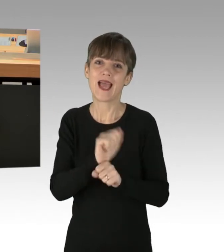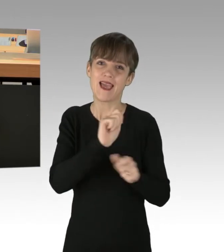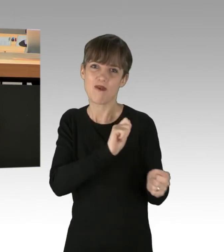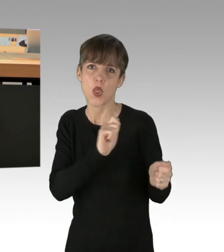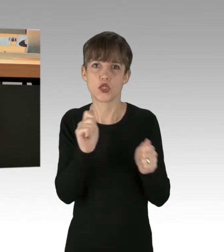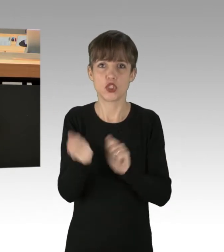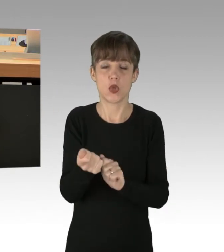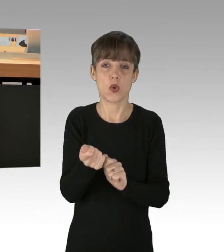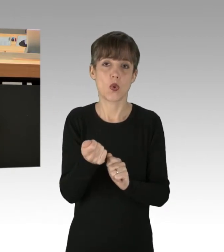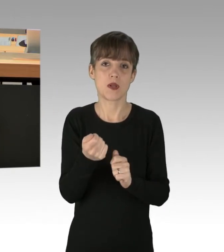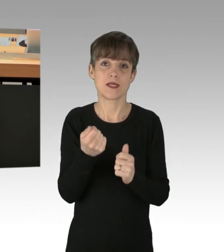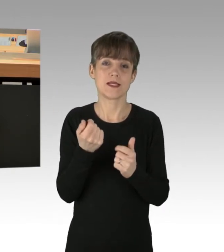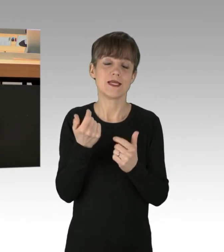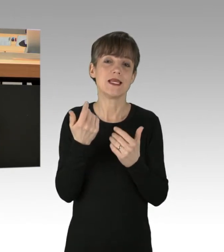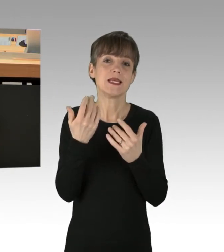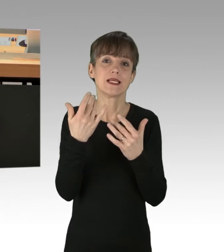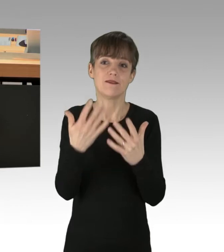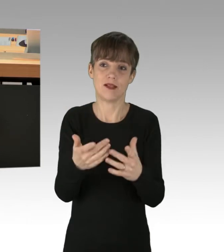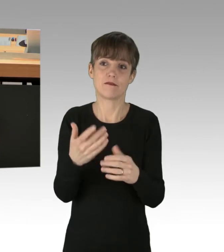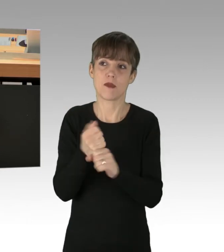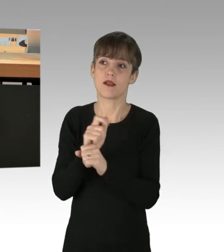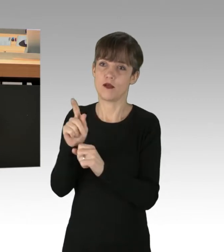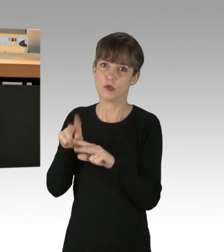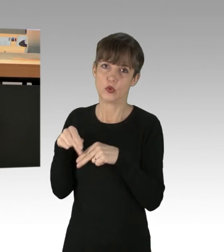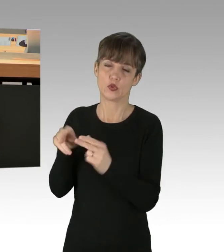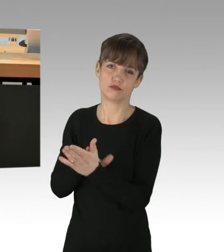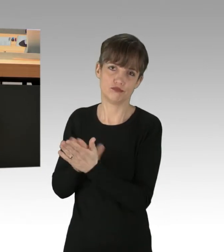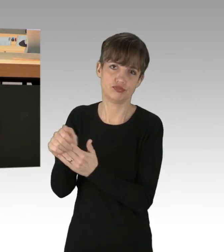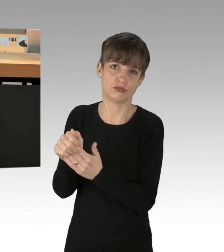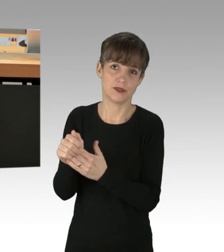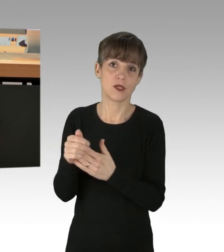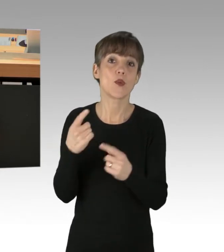von Ihren eigenen Kindern gefressen wird. Und es gibt noch eine Wählerschicht,